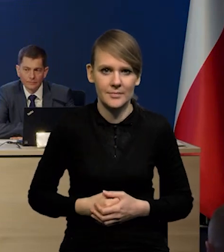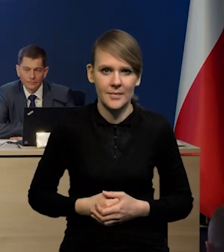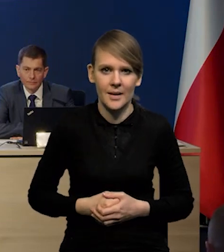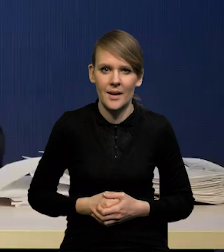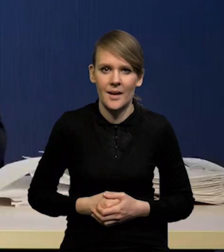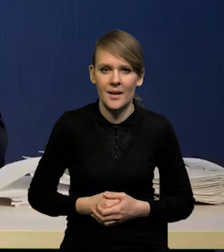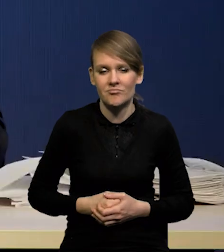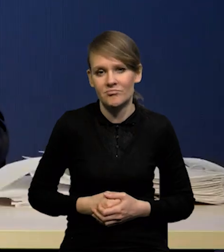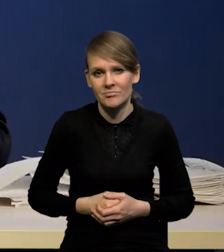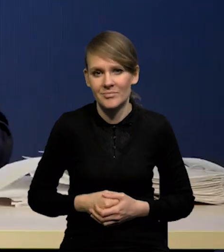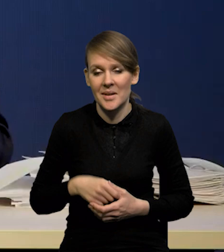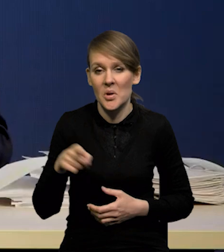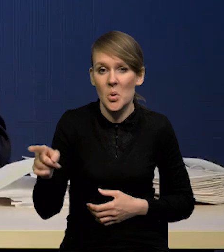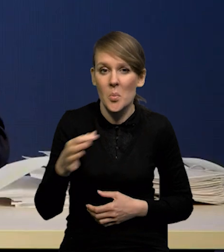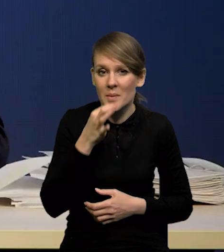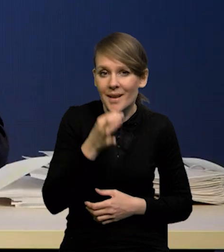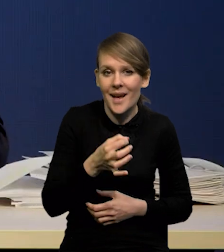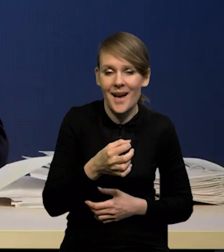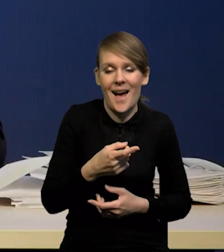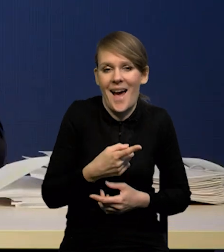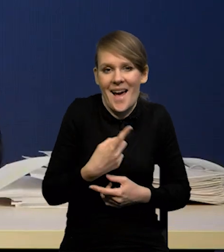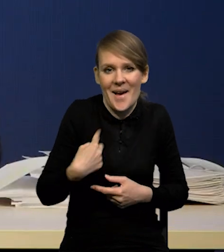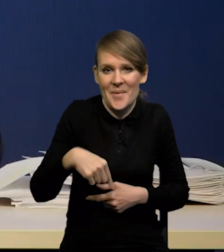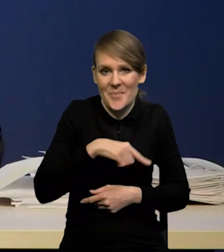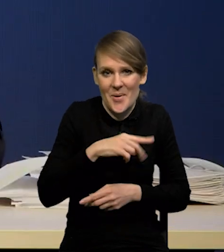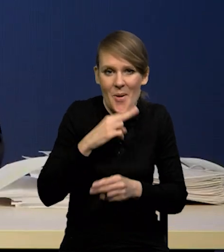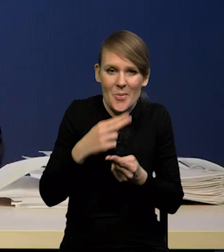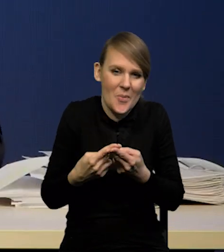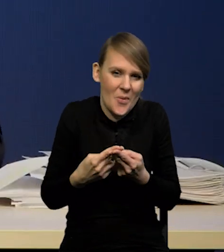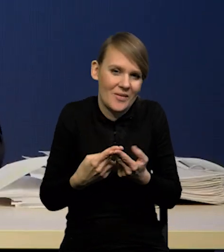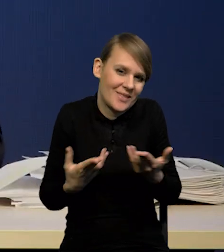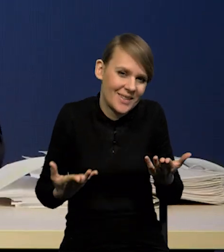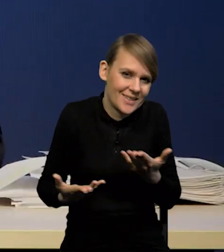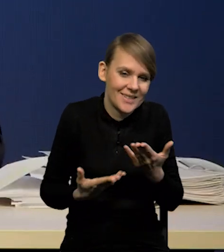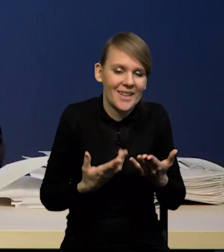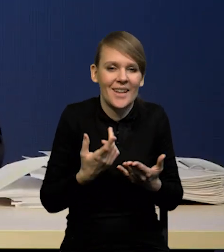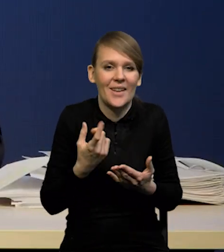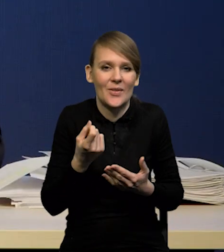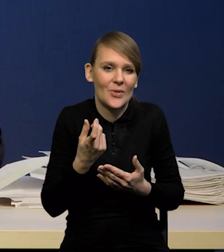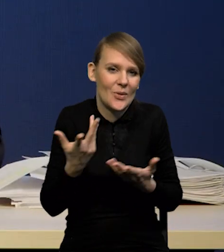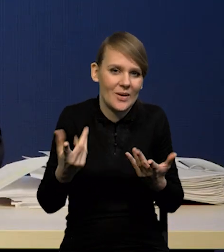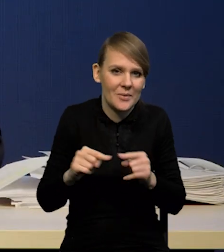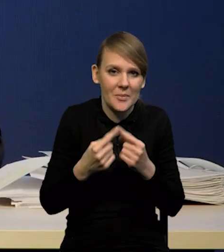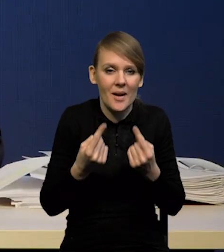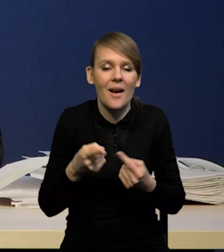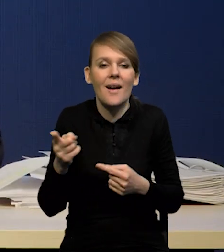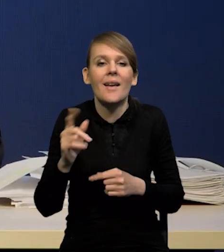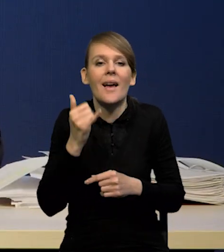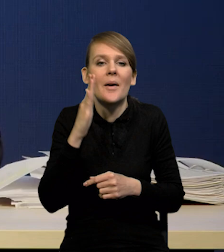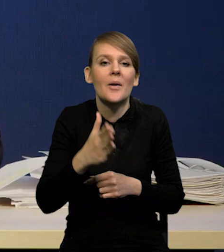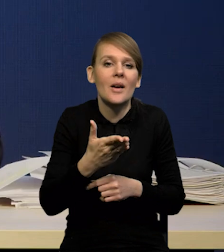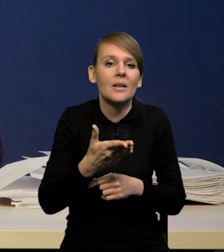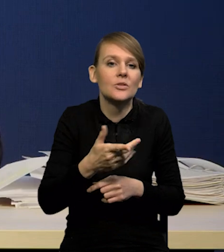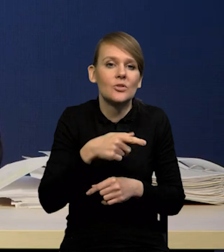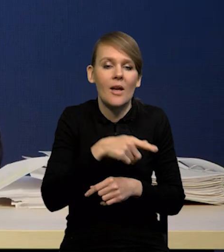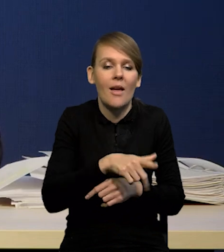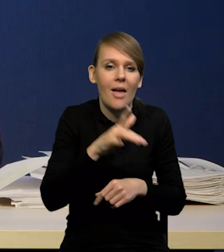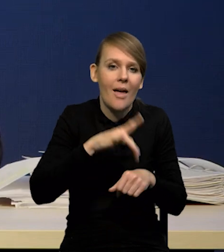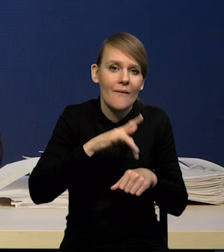To nie jest akurat pytanie może do naszego zespołu. Jeśli chodzi o same konsekwencje dla sektora bankowego,